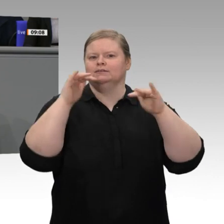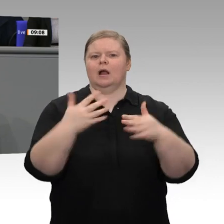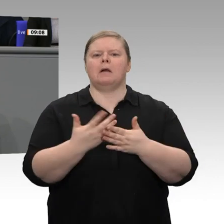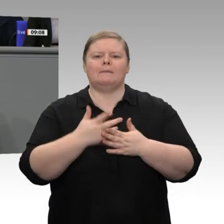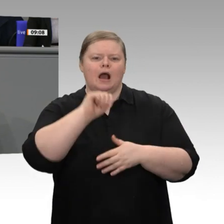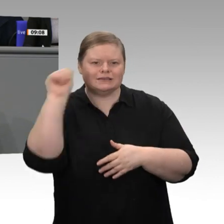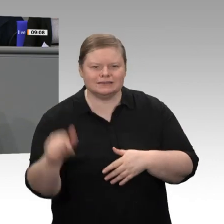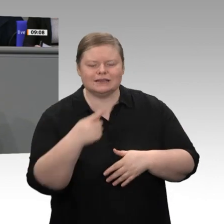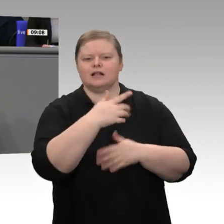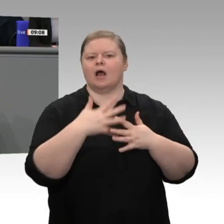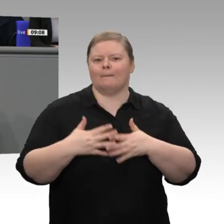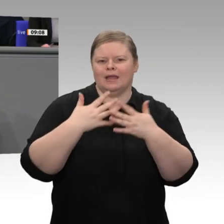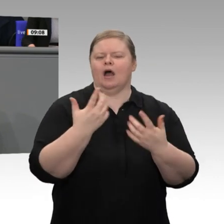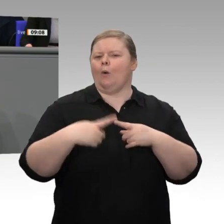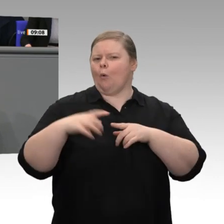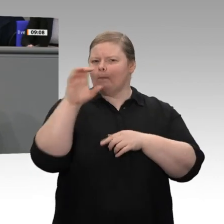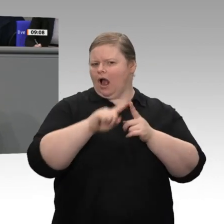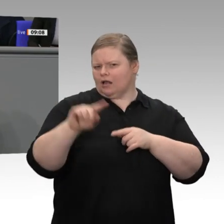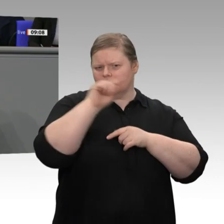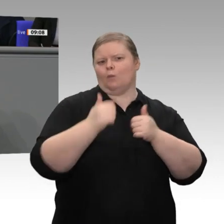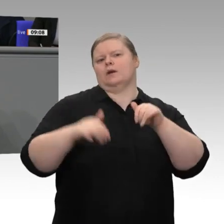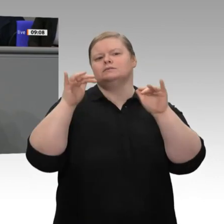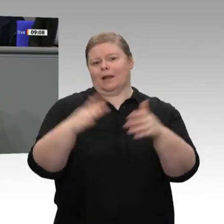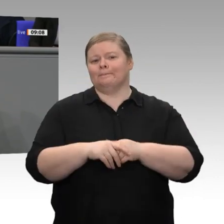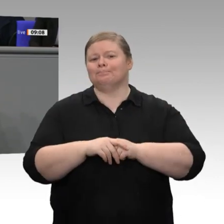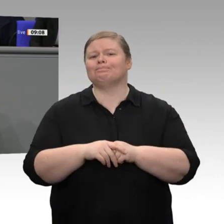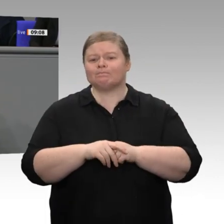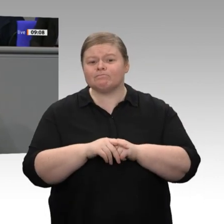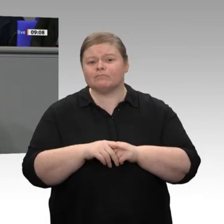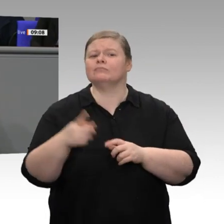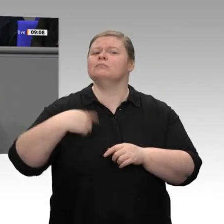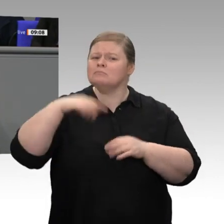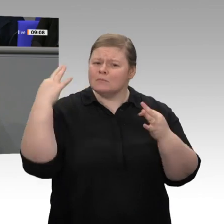Damen und Herren, brauchen wir eine Antwort auf die Transformationsprozesse und auf